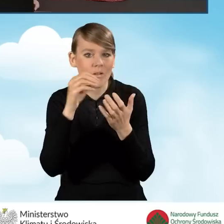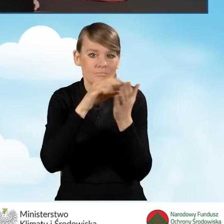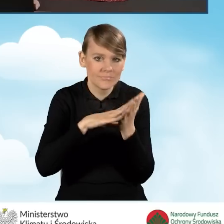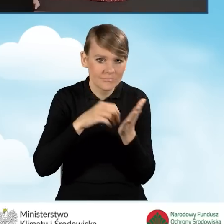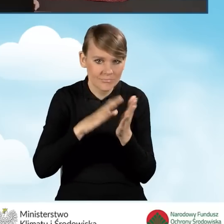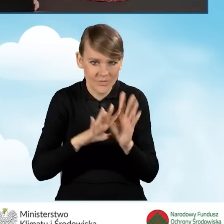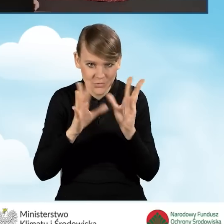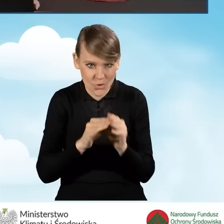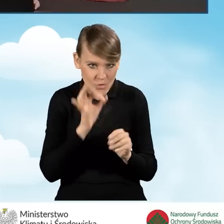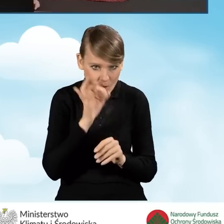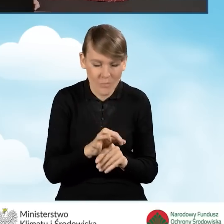zostały wprowadzone poprawnie.